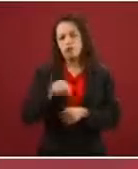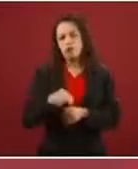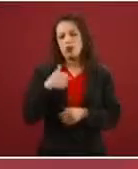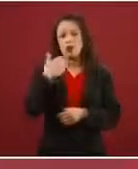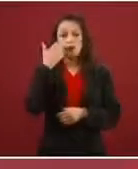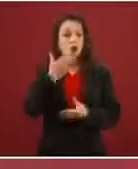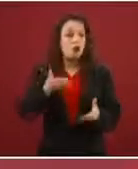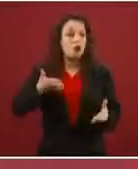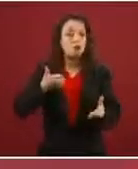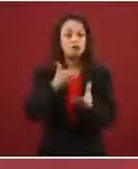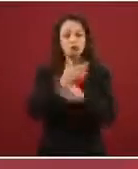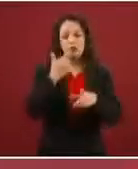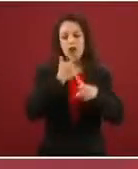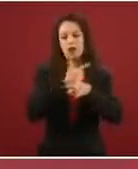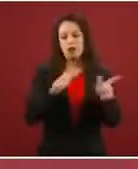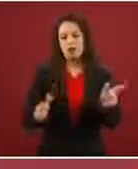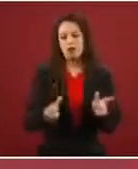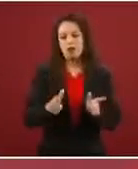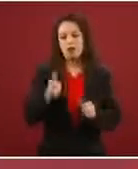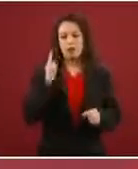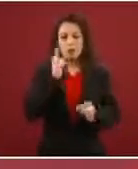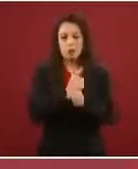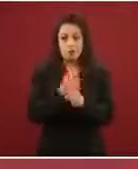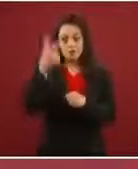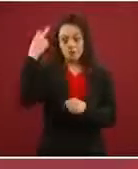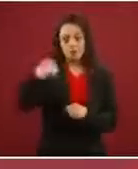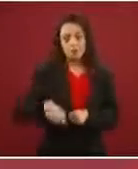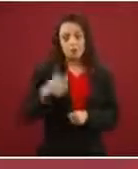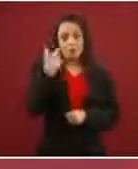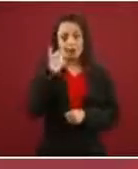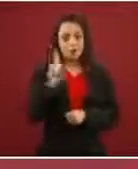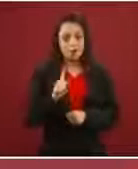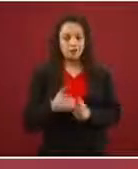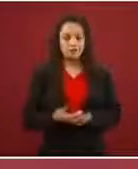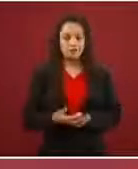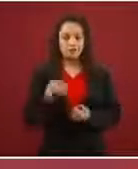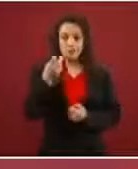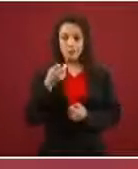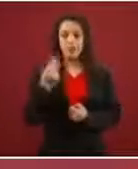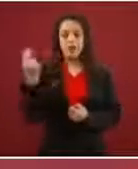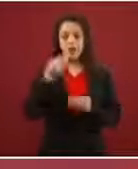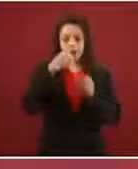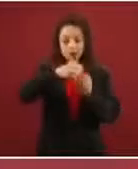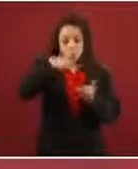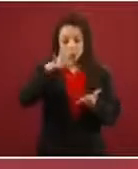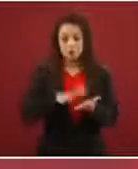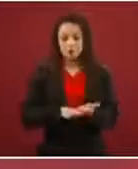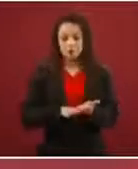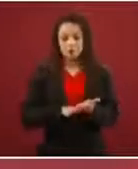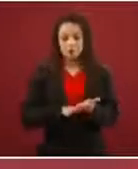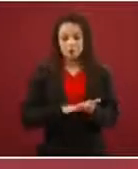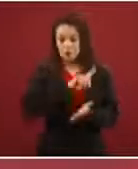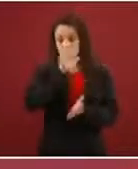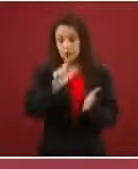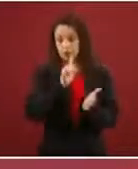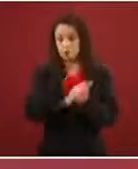Y eso es lo que no… Si te registras, es -de acuerdo a la ley- tienes que decir qué